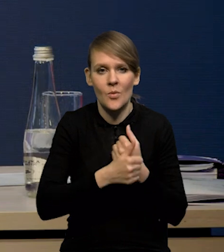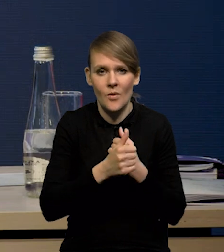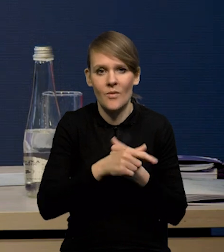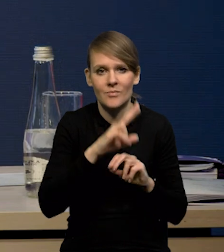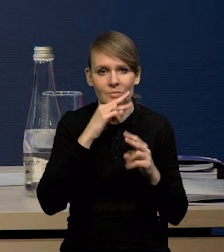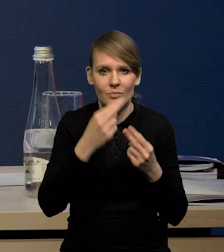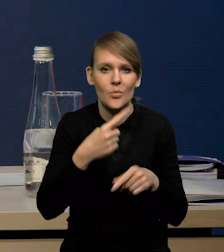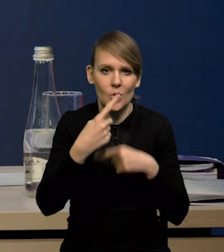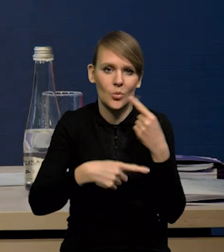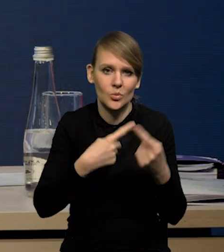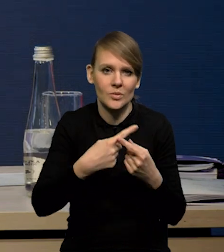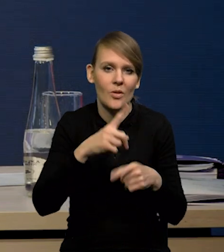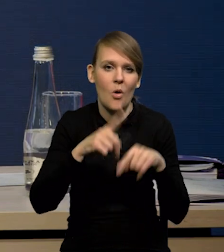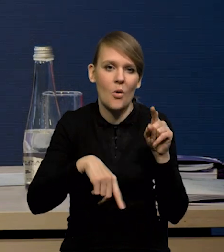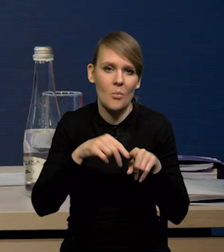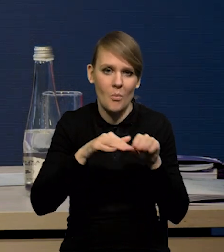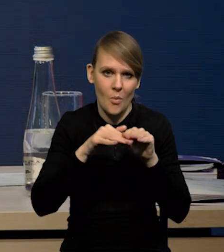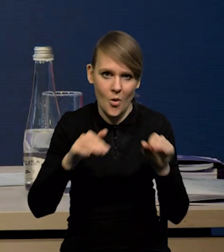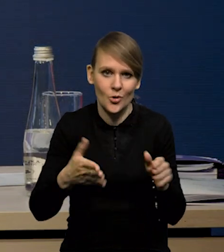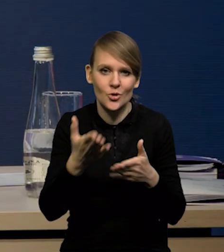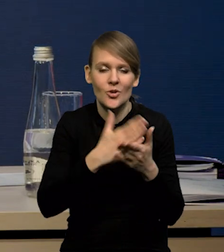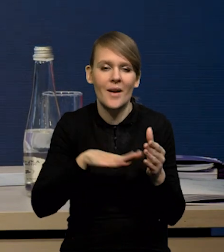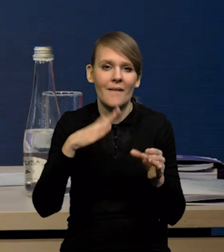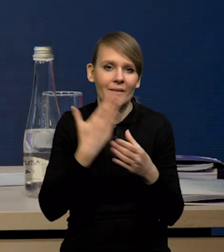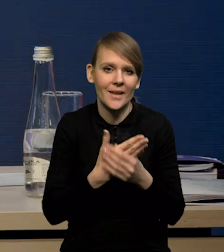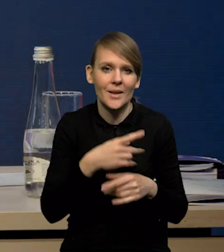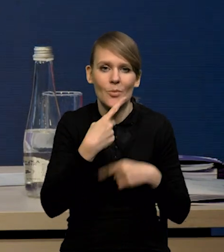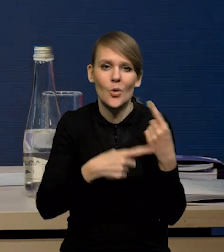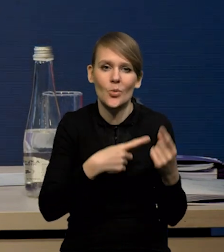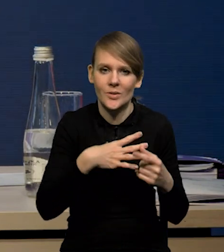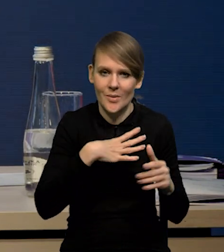powrotem produkcji do tych normalnych poziomów, bo część firm zredukowała produkcję,